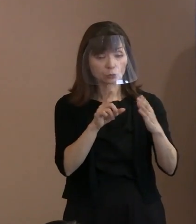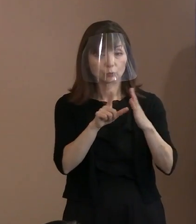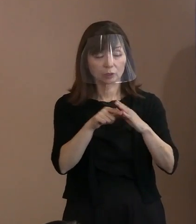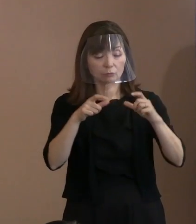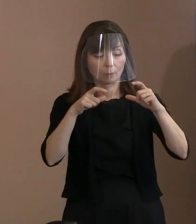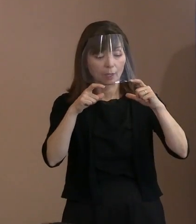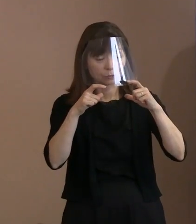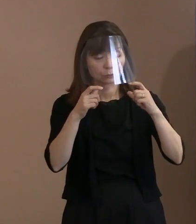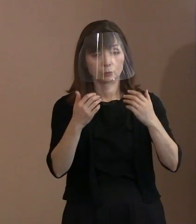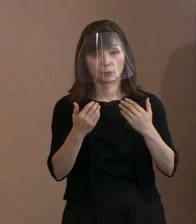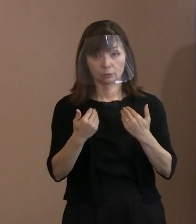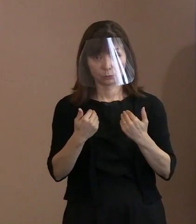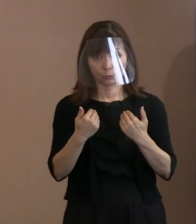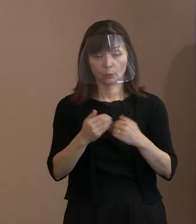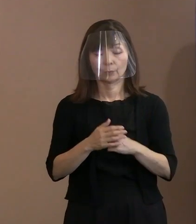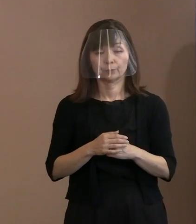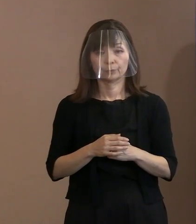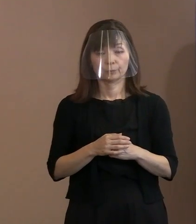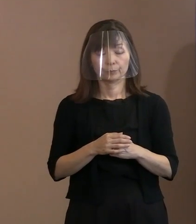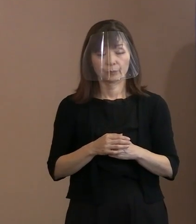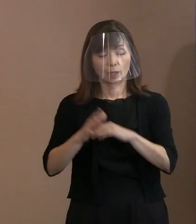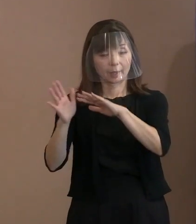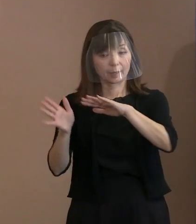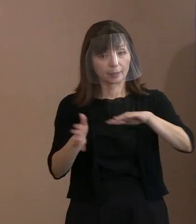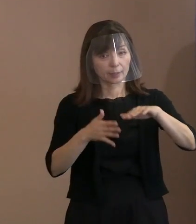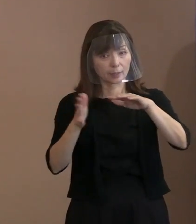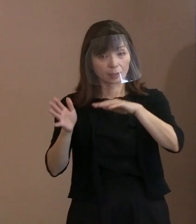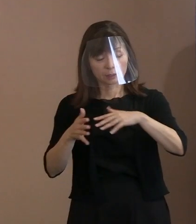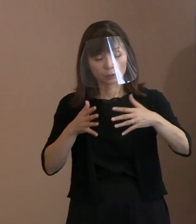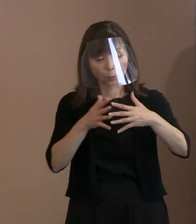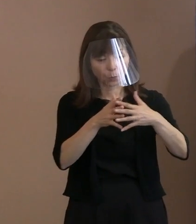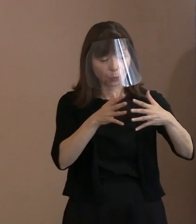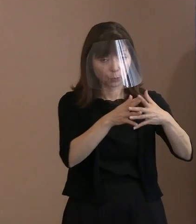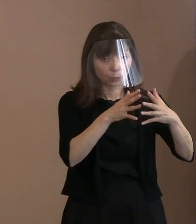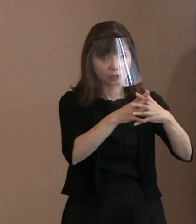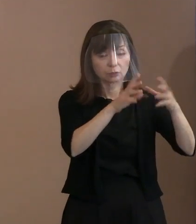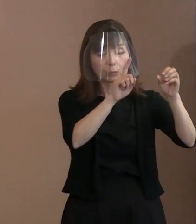さらに､風通しをよくするために大型扇風機､